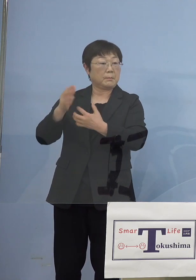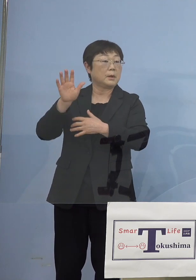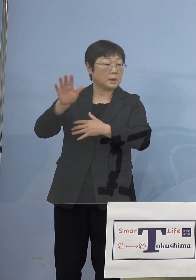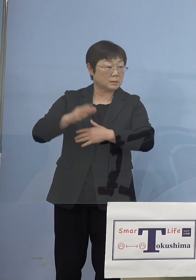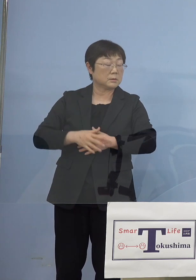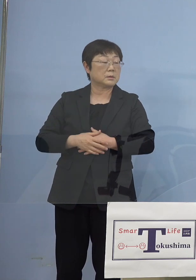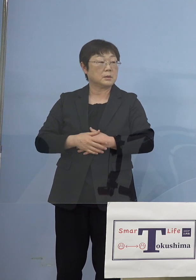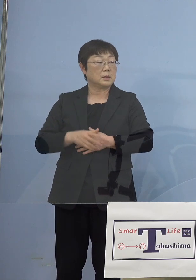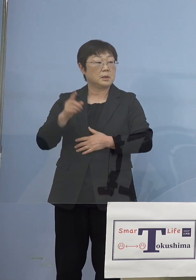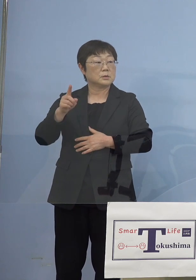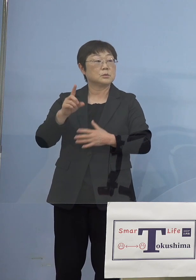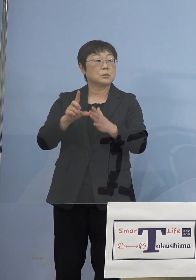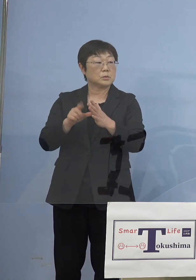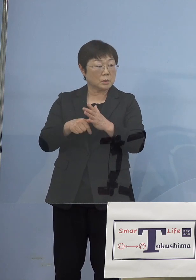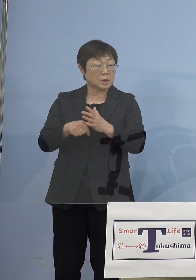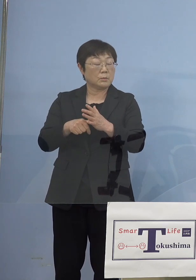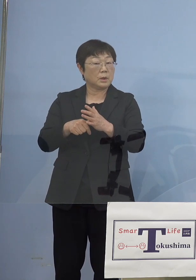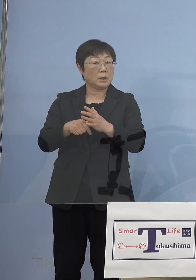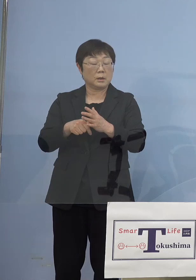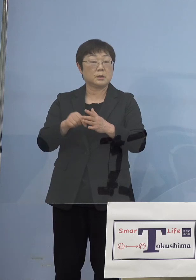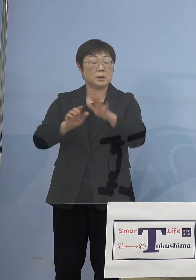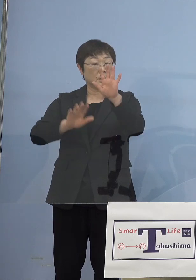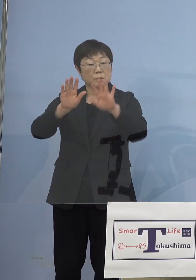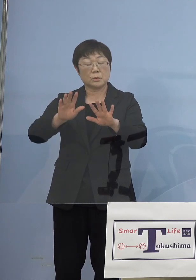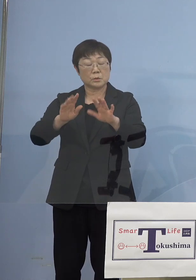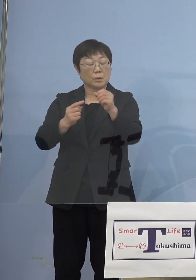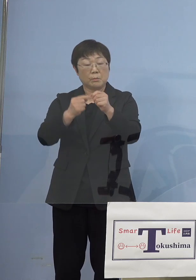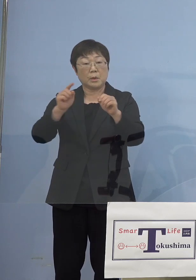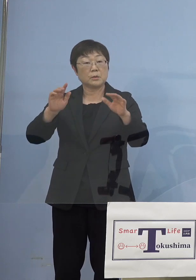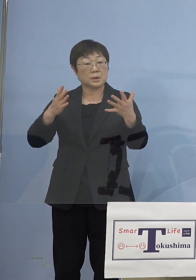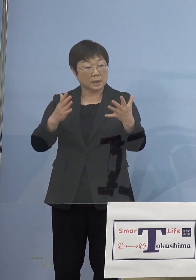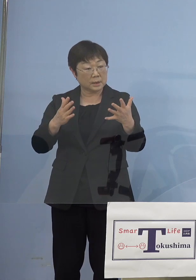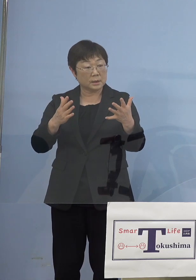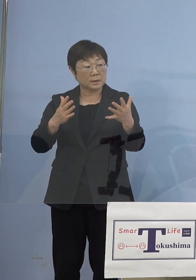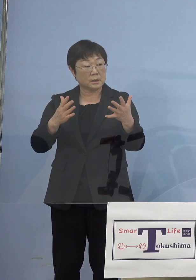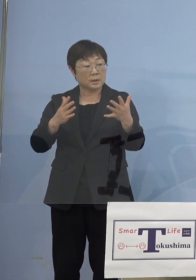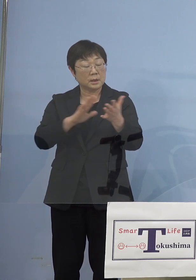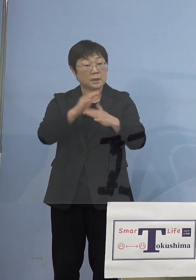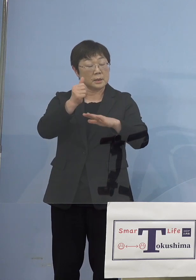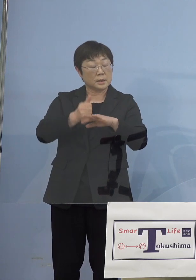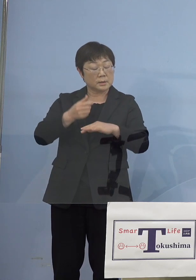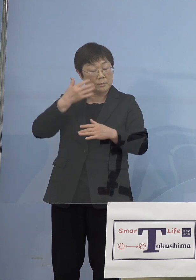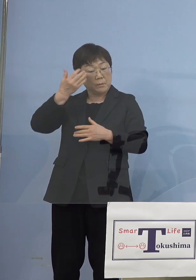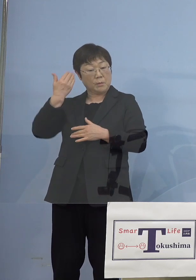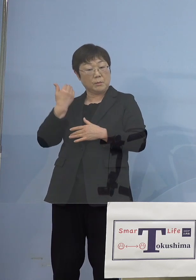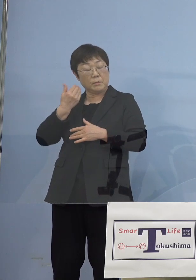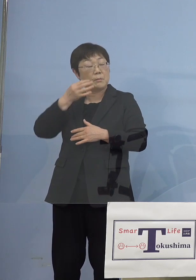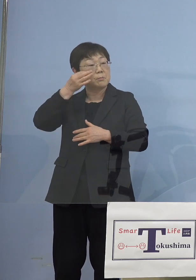当時何の傾向も兆しもなかったかといえば 知事振り返られましたとおり